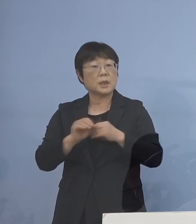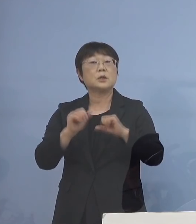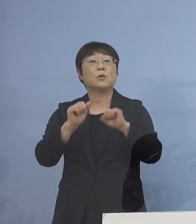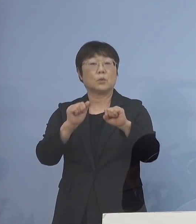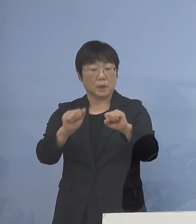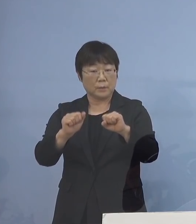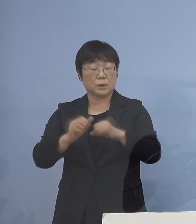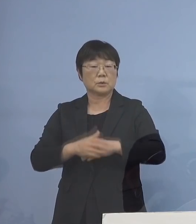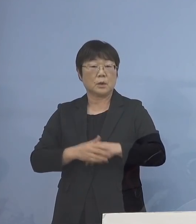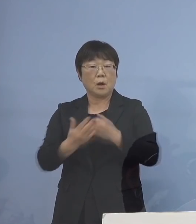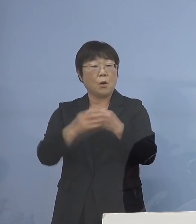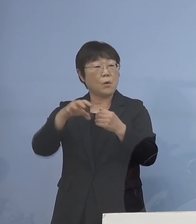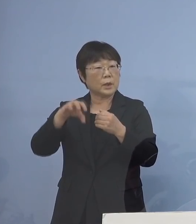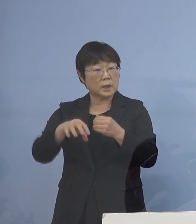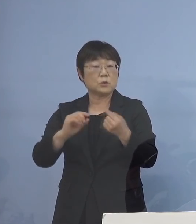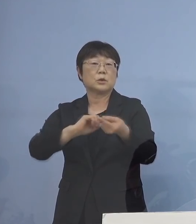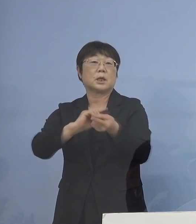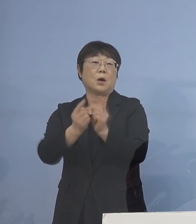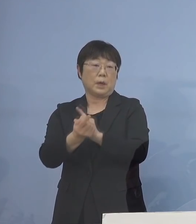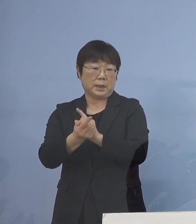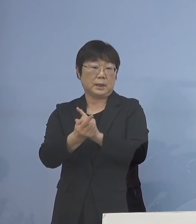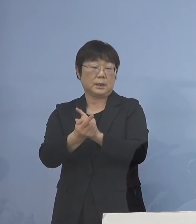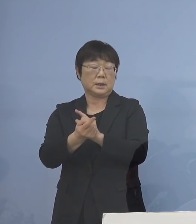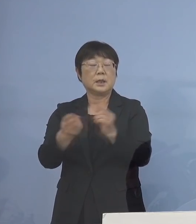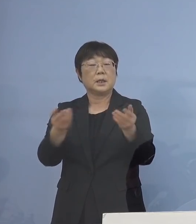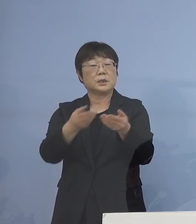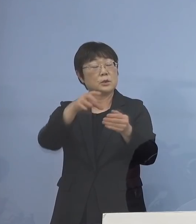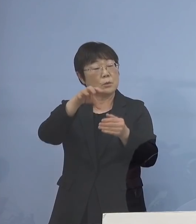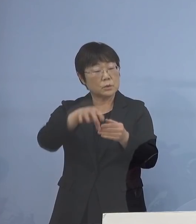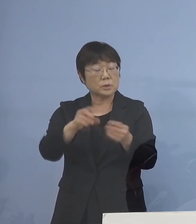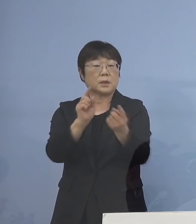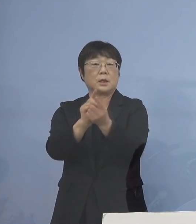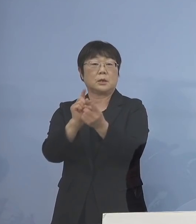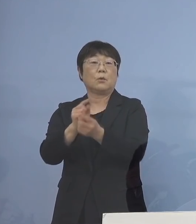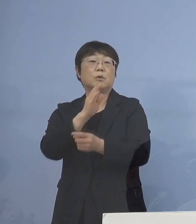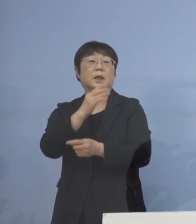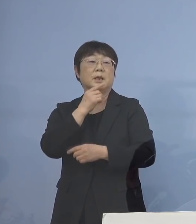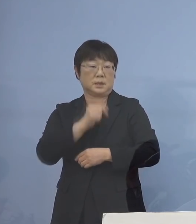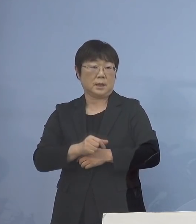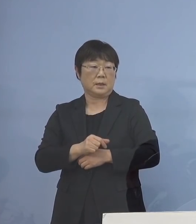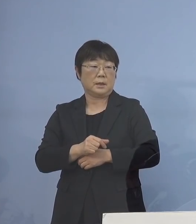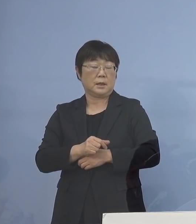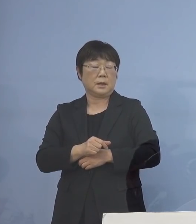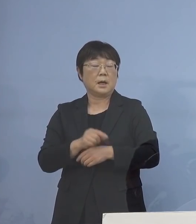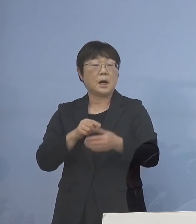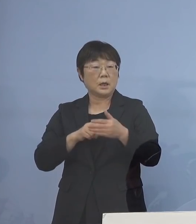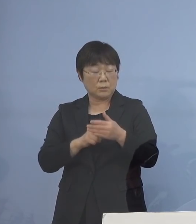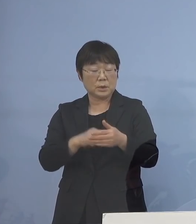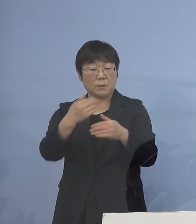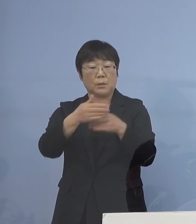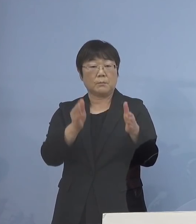保健所に成り代わって 事業所では対応していただく あくまでも限定的に させていただきたいと思います